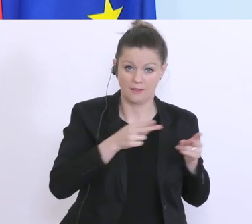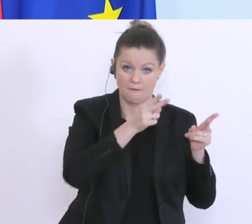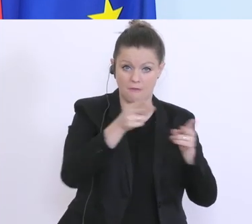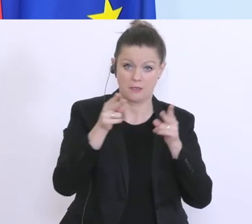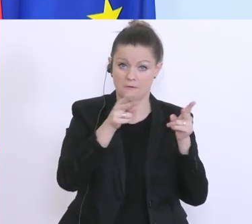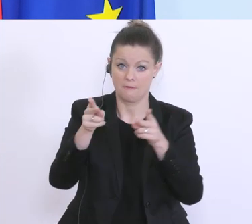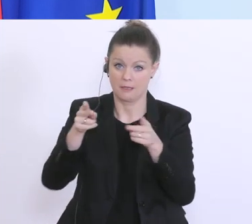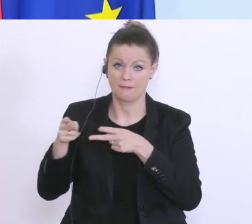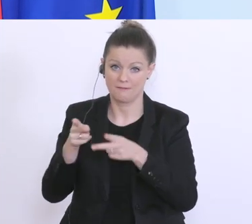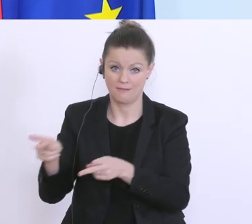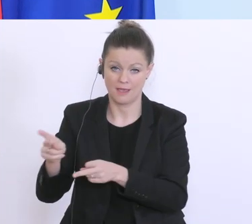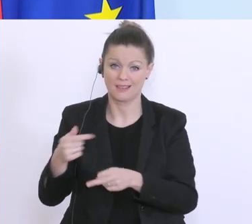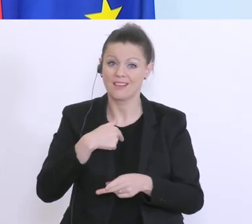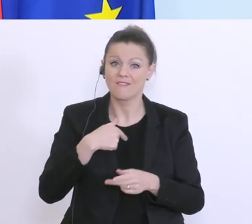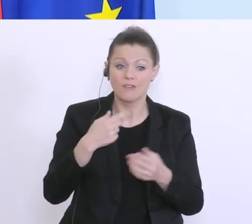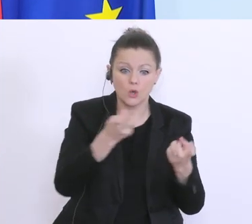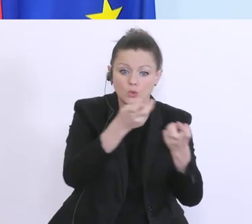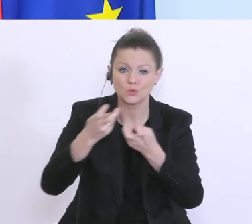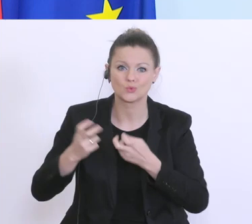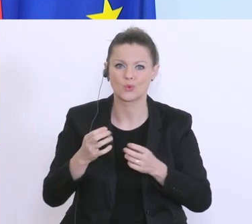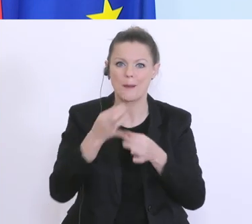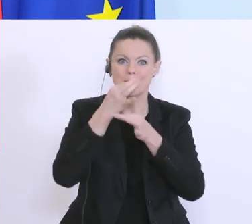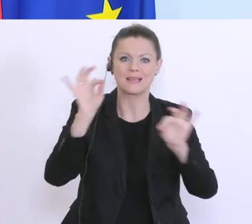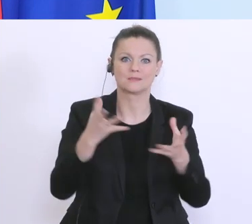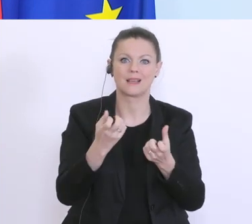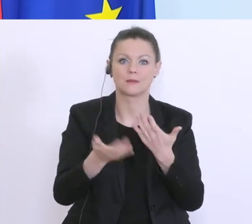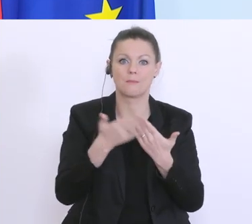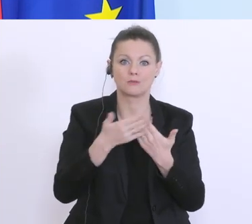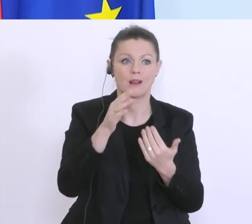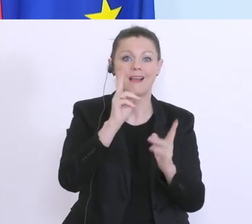Best-Practice-Beispiele zu finden, die wir in Österreich kopieren können. Aber ich muss sagen,